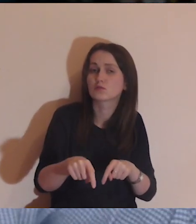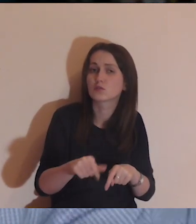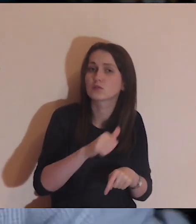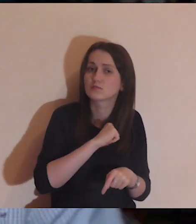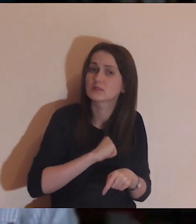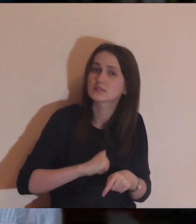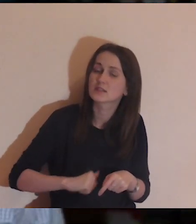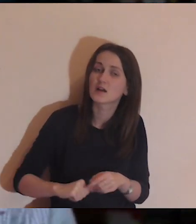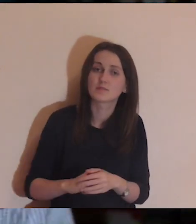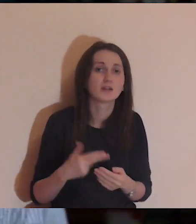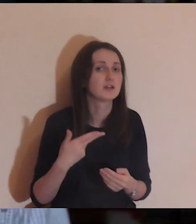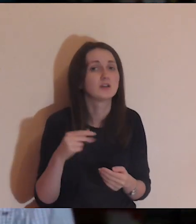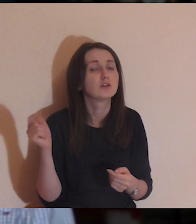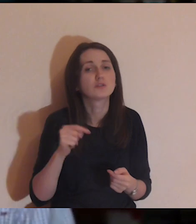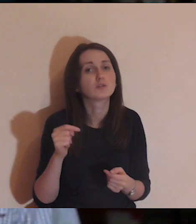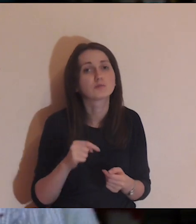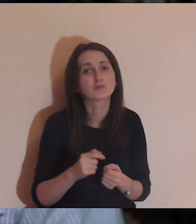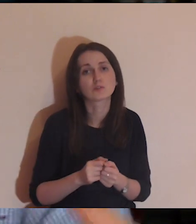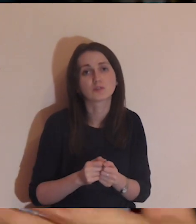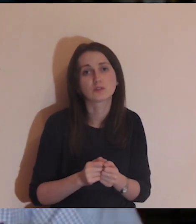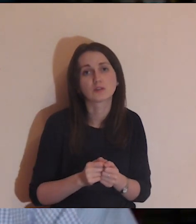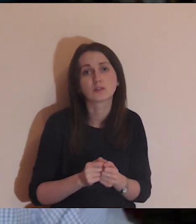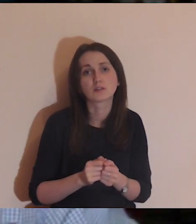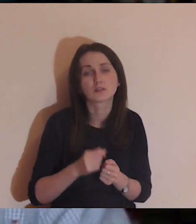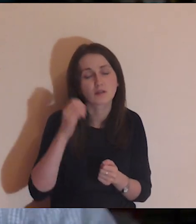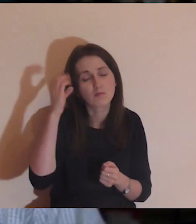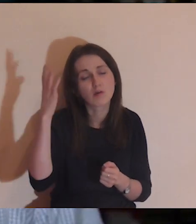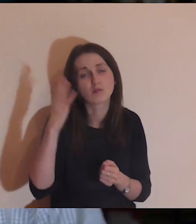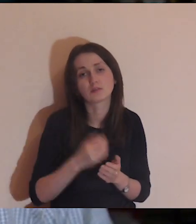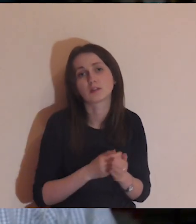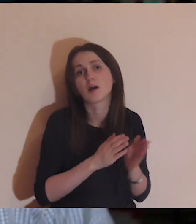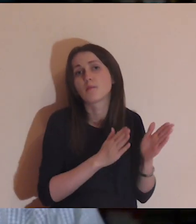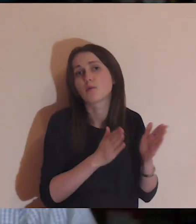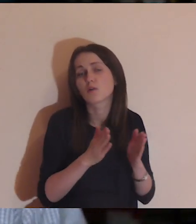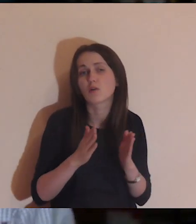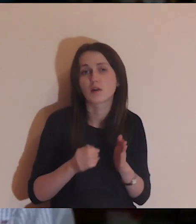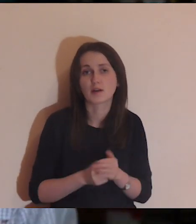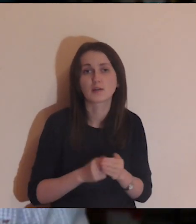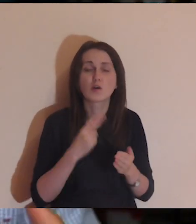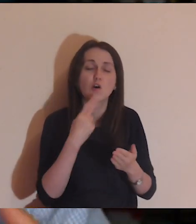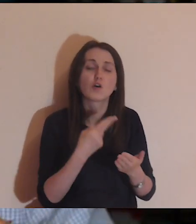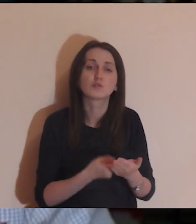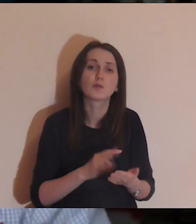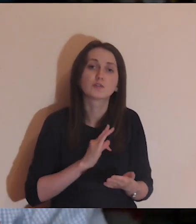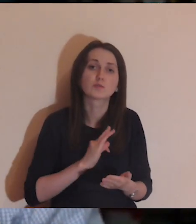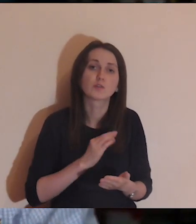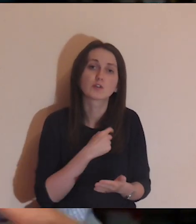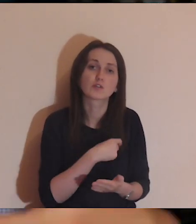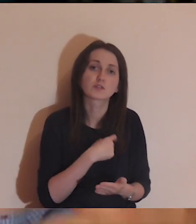To nie musi być logiczne, to nie musi układać się w narrację, to ma być odpowiedź mojego serca.